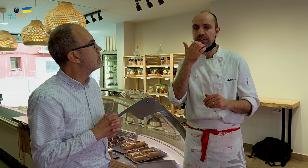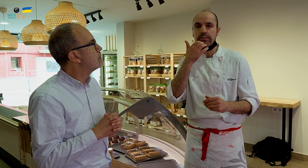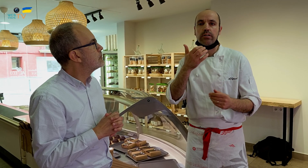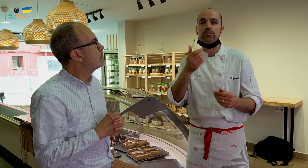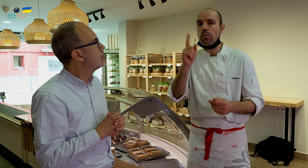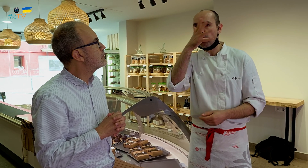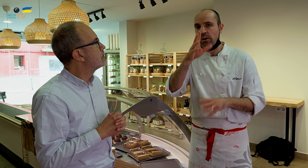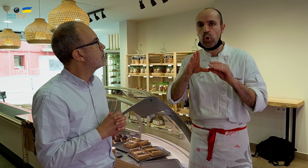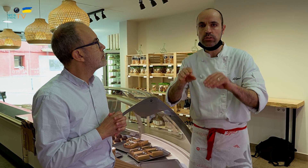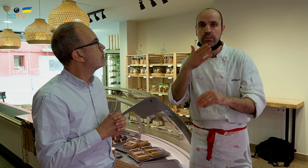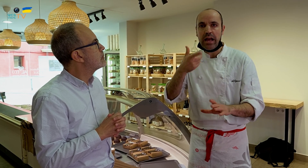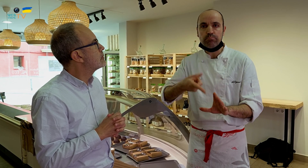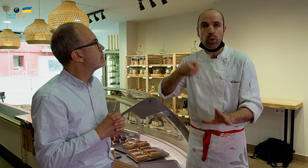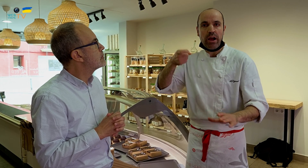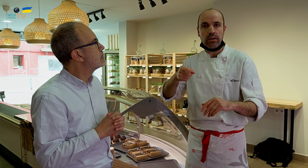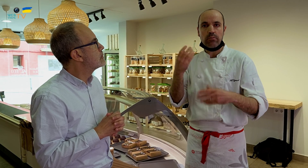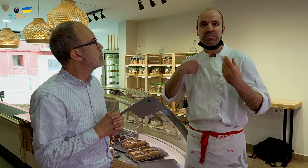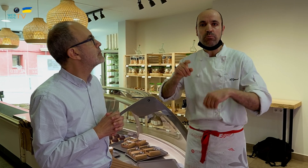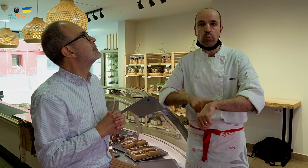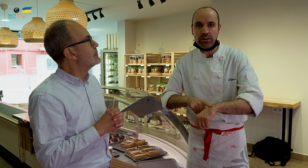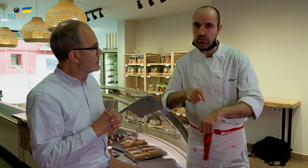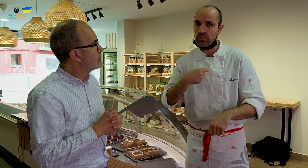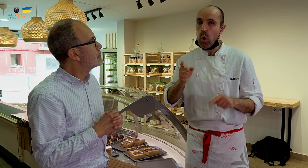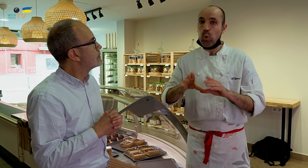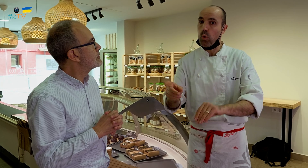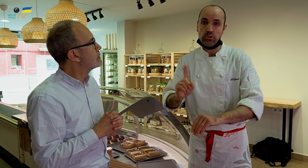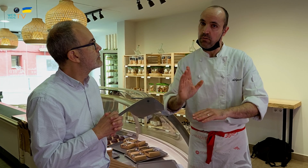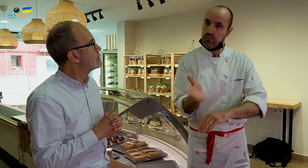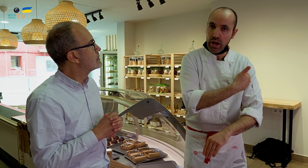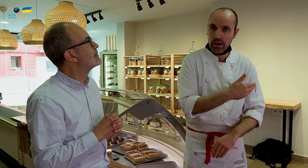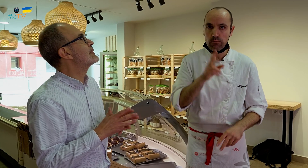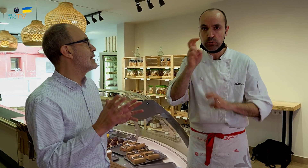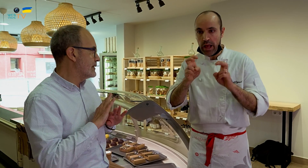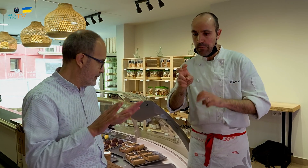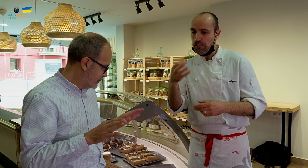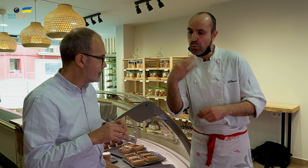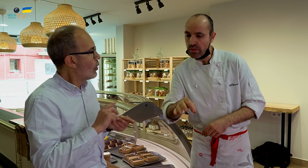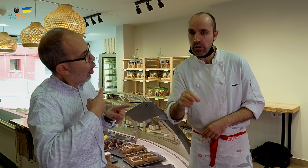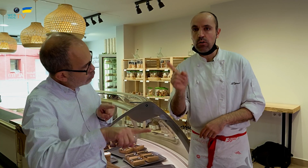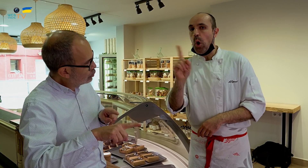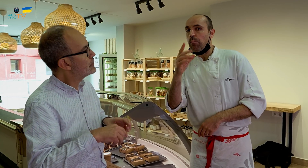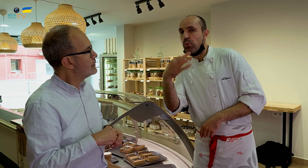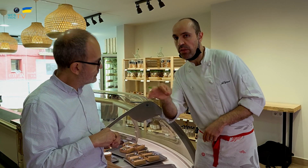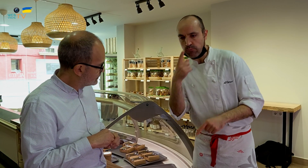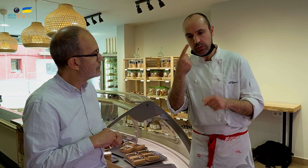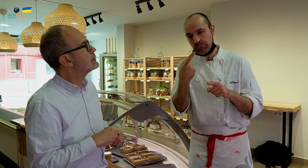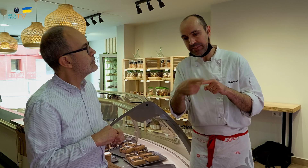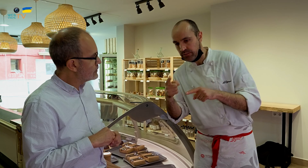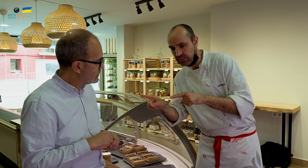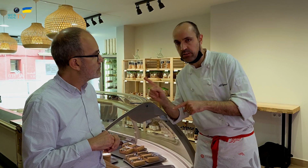Por ejemplo, no puedo usar espuma en el mismo momento. Así que no la uso, la elimino y me pongo a buscar lo que puedo usar y descartar lo que no puedo usar.